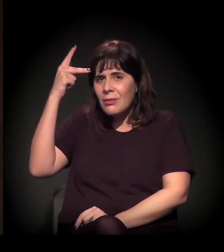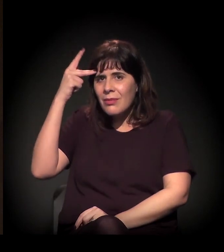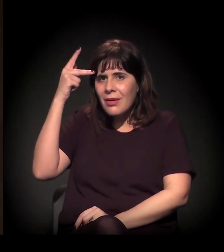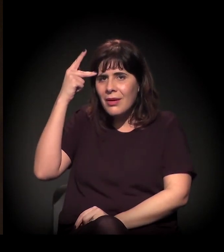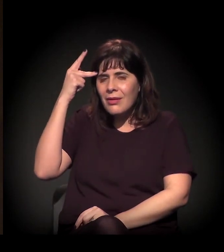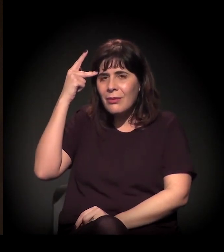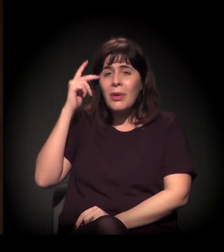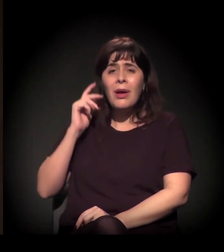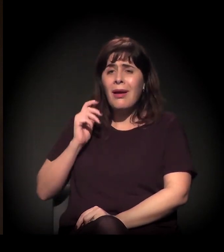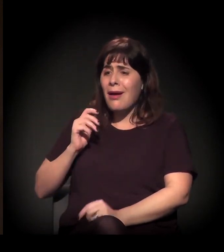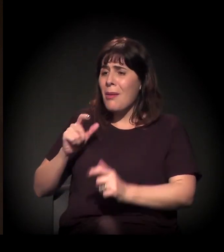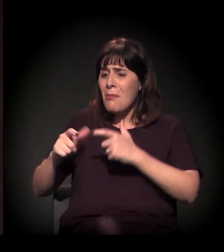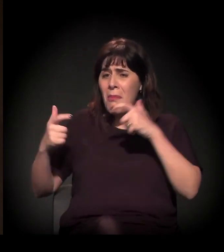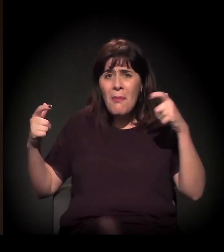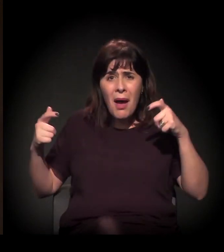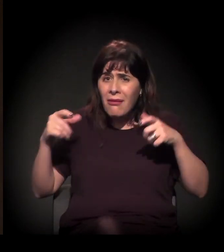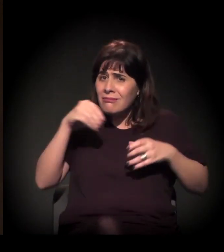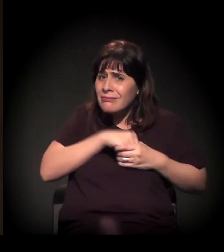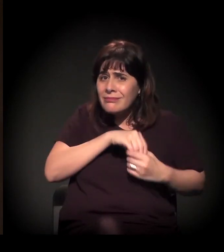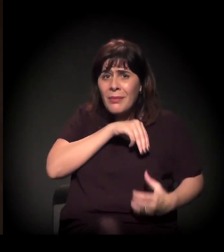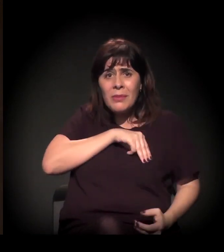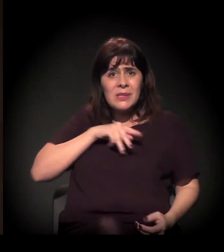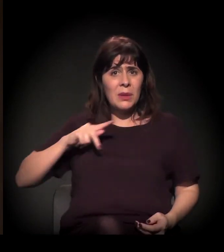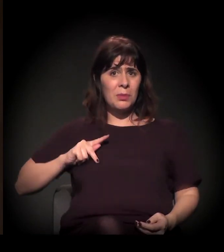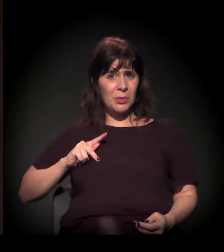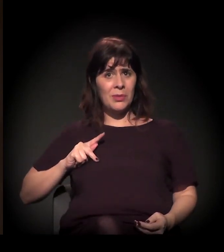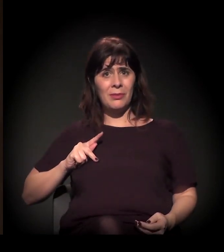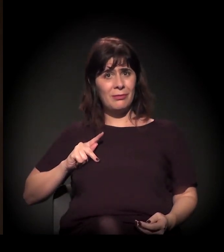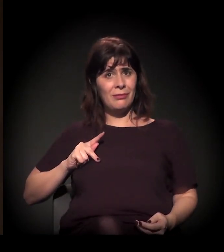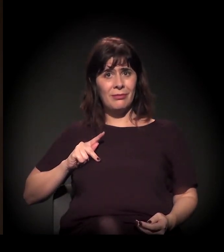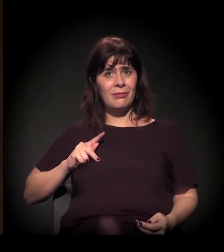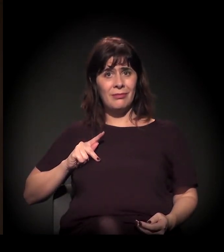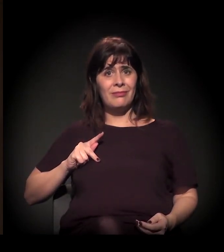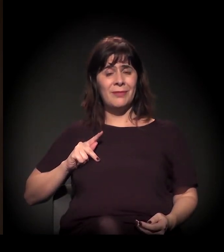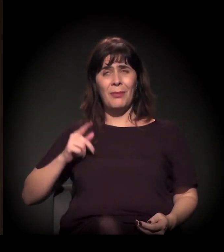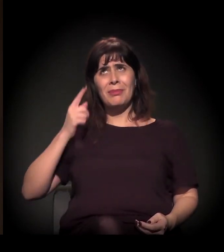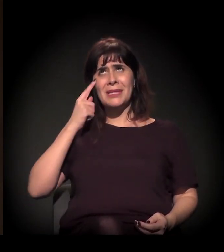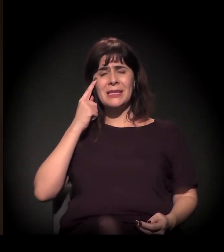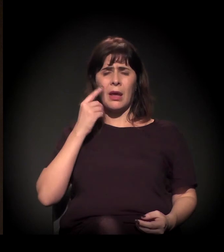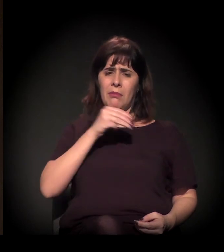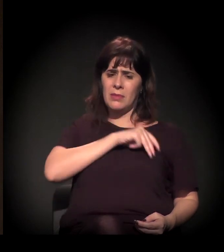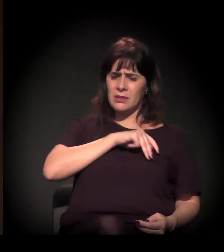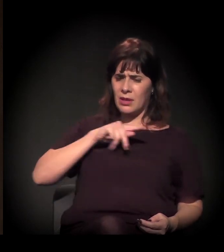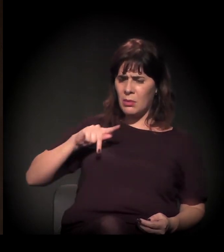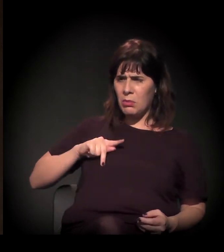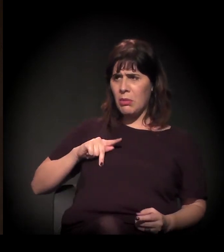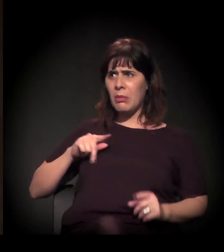praticamente, todos eles do Ministério Público. Então a gente tem essa relação entre Estado, Ministério Público,